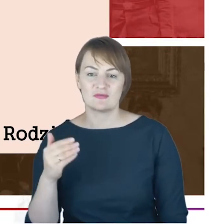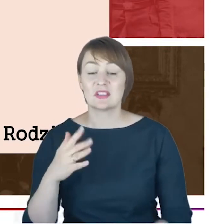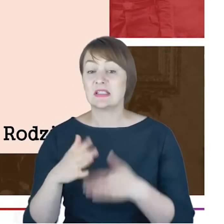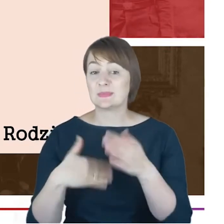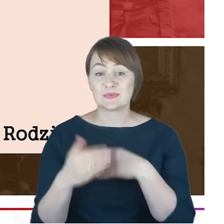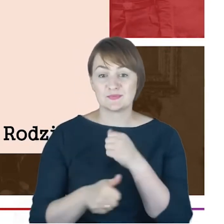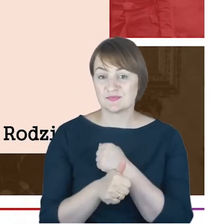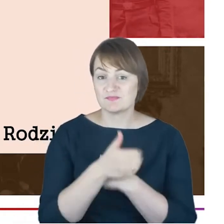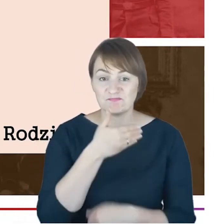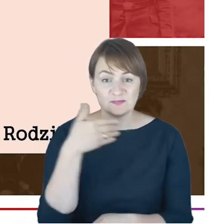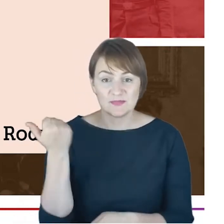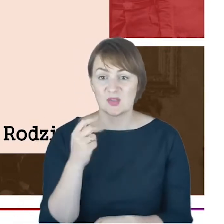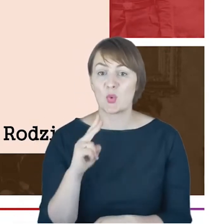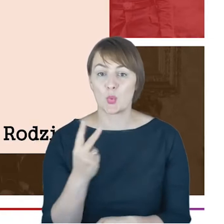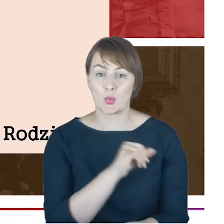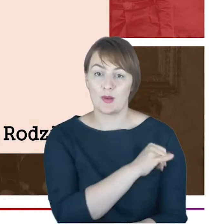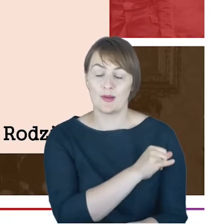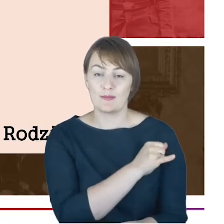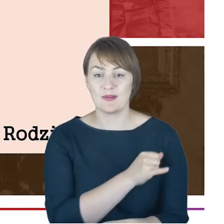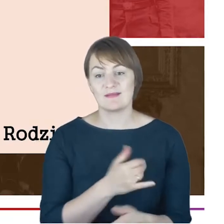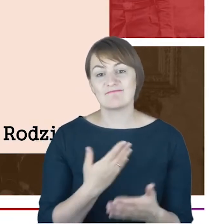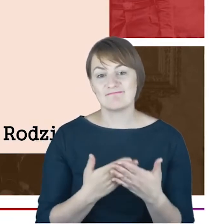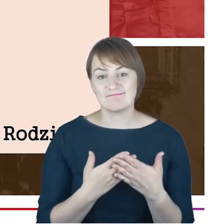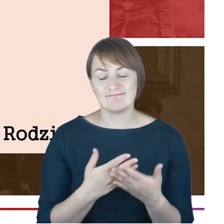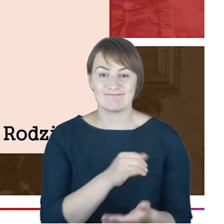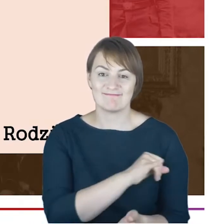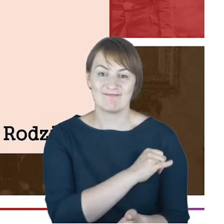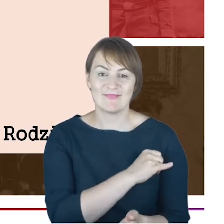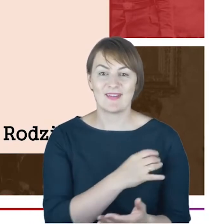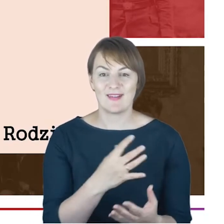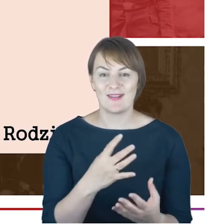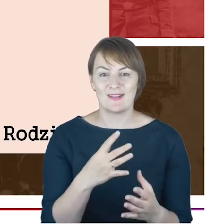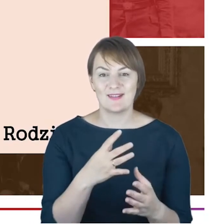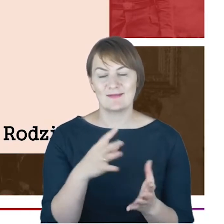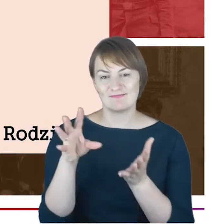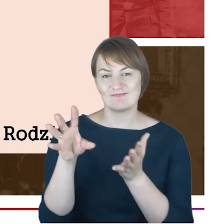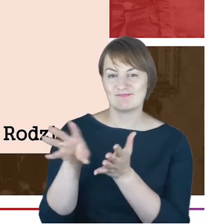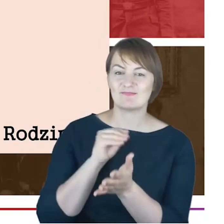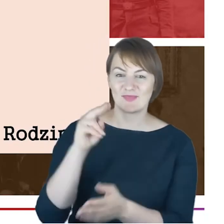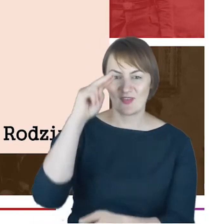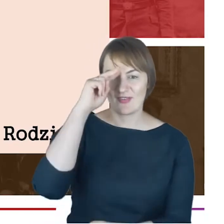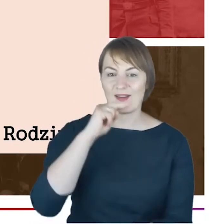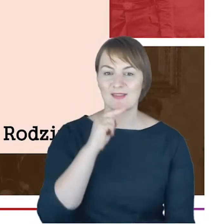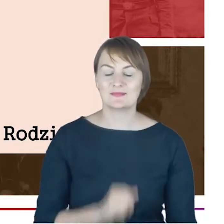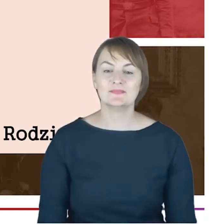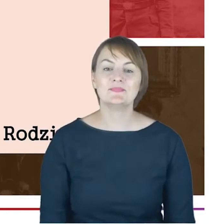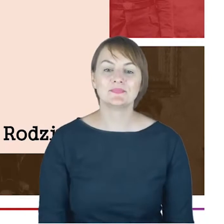się nie pojawiło. Myślę, że to było imię otrzyma zapewne po ojcu. Ja chciałabym tu jeszcze tylko wskazać,